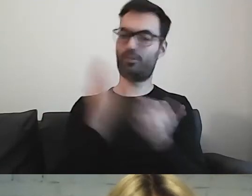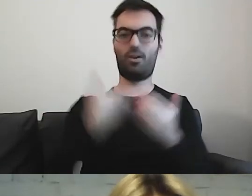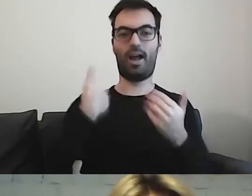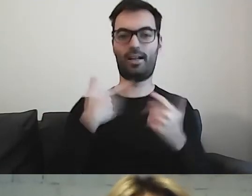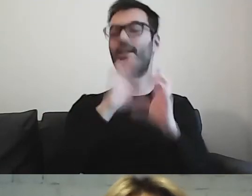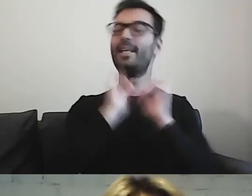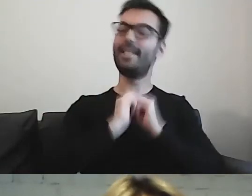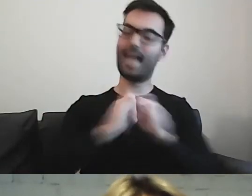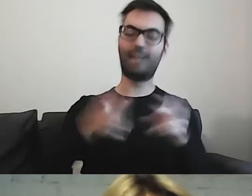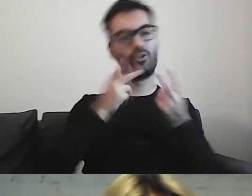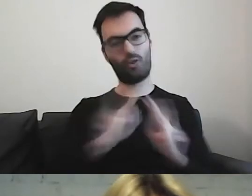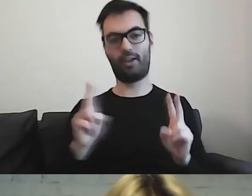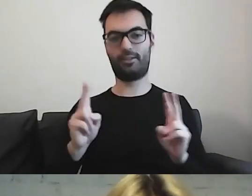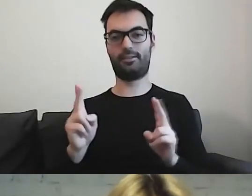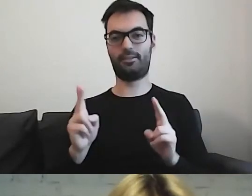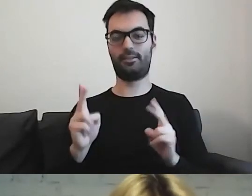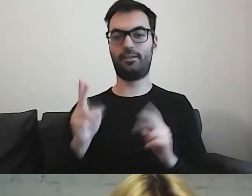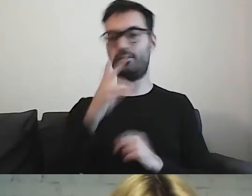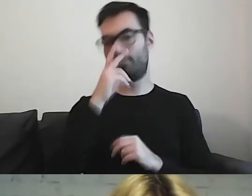I można zobaczyć, czy to się uda.